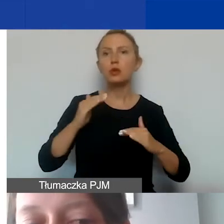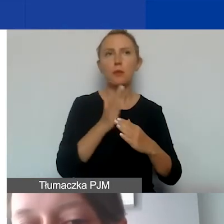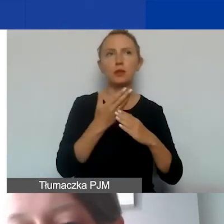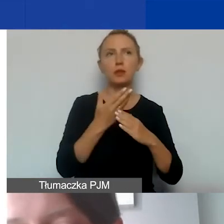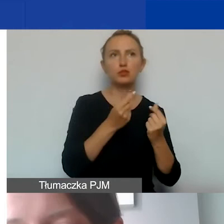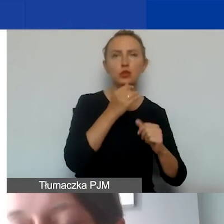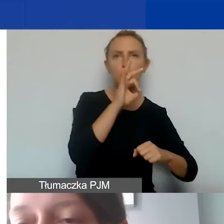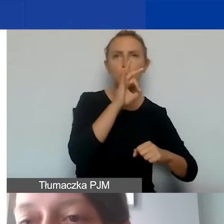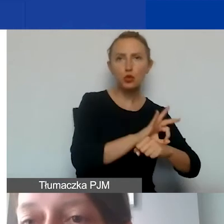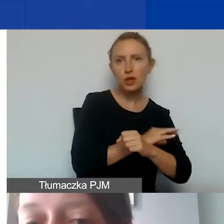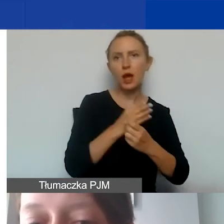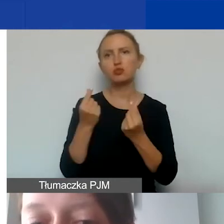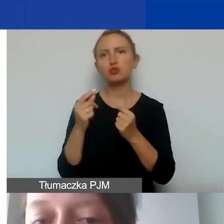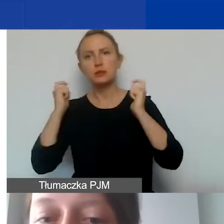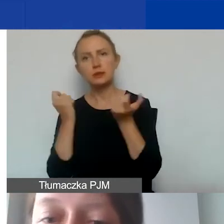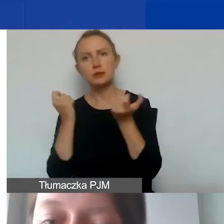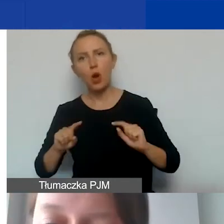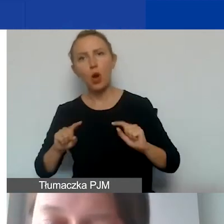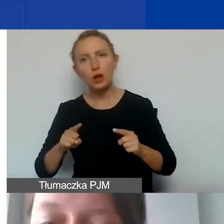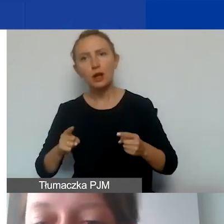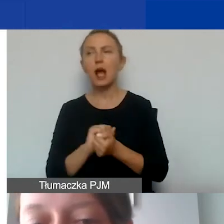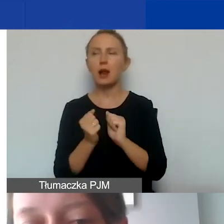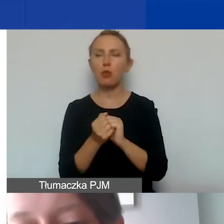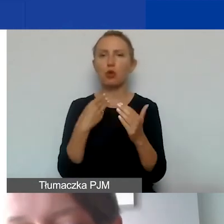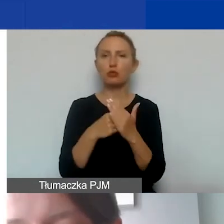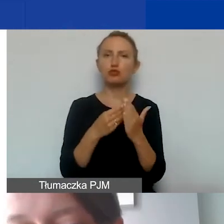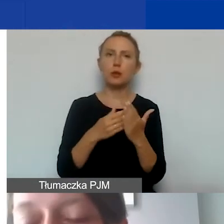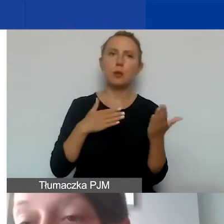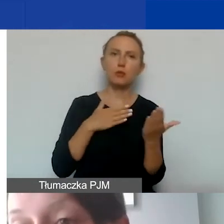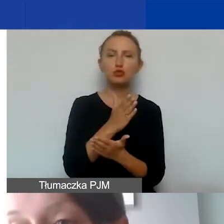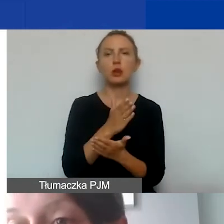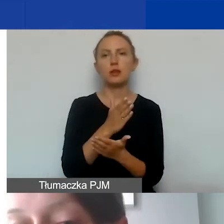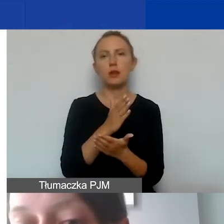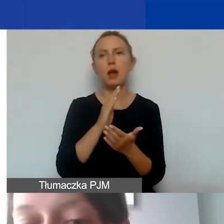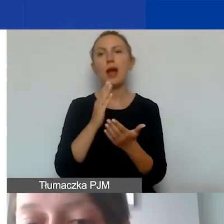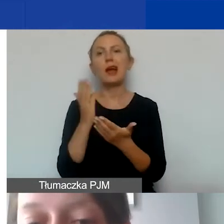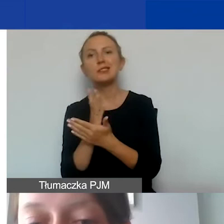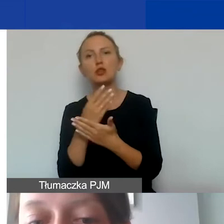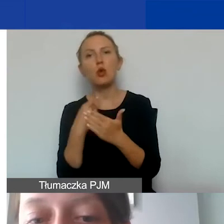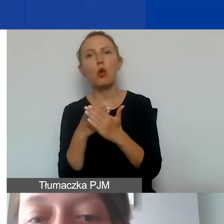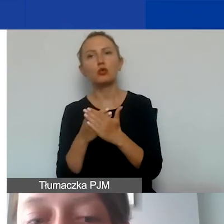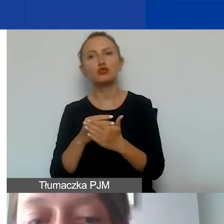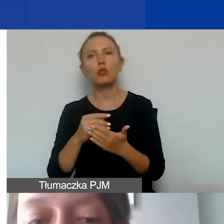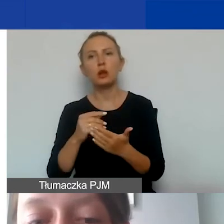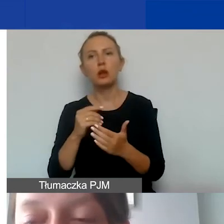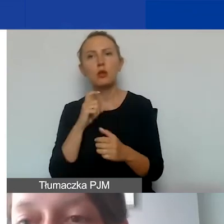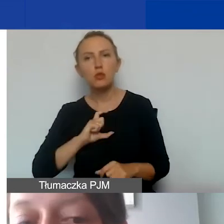budżetem całej organizacji albo pomiędzy kosztami pośrednimi projektu a średnią kosztów administracyjnych organizacji